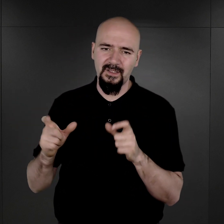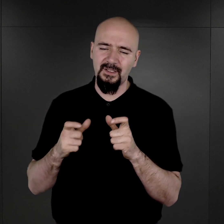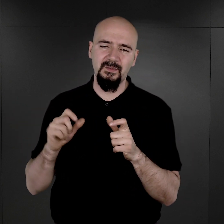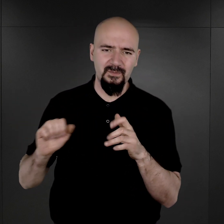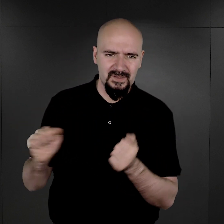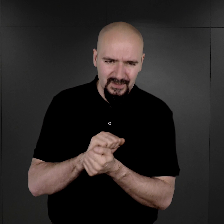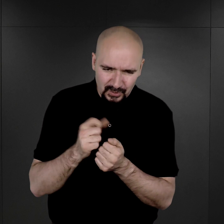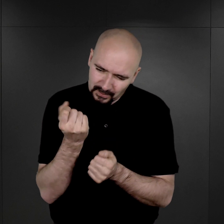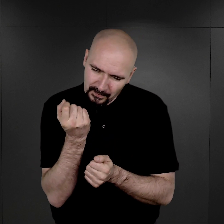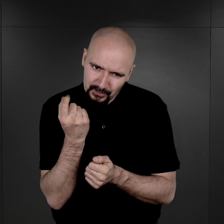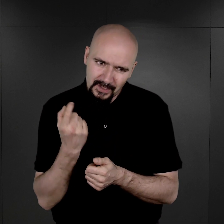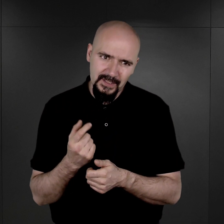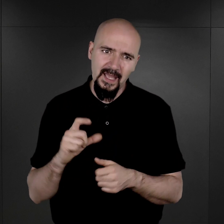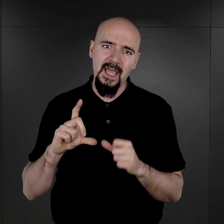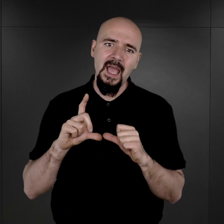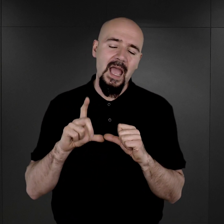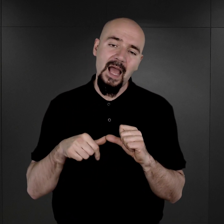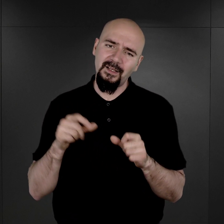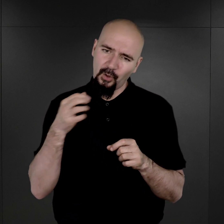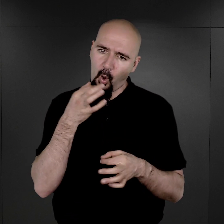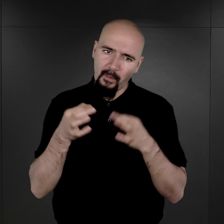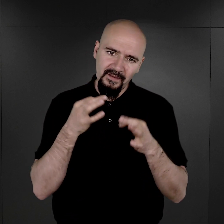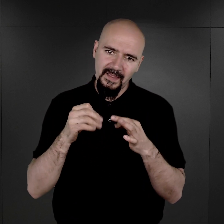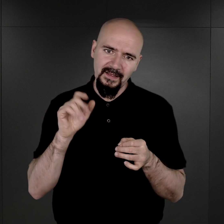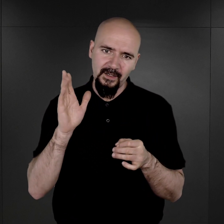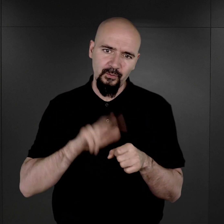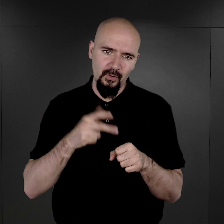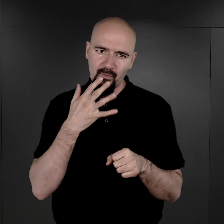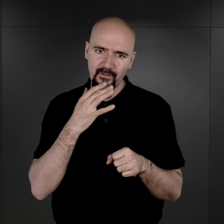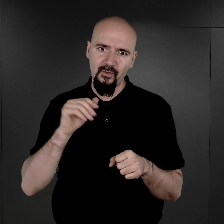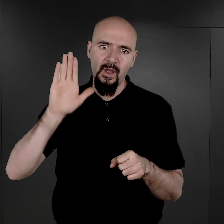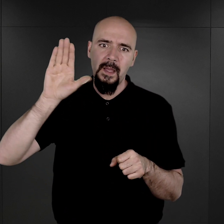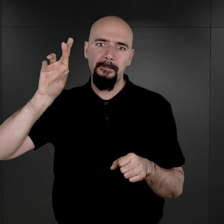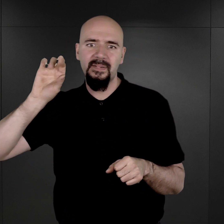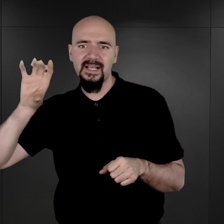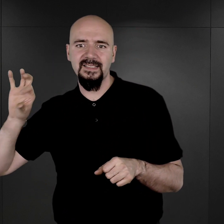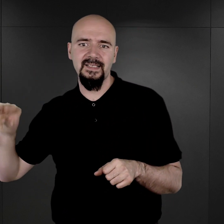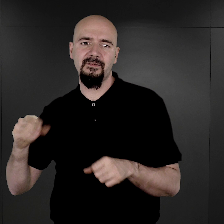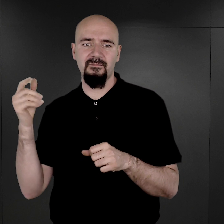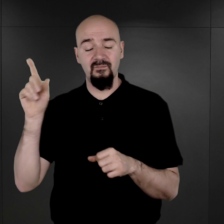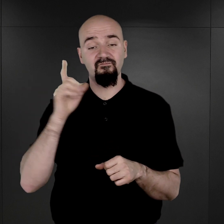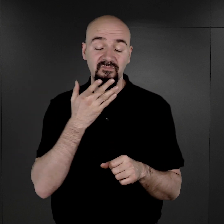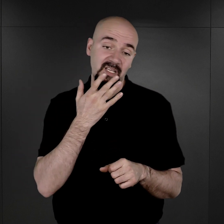Więc tutaj to opowiadanie, ta historia, którą przytoczył pan Wilhelm Brasse, wydaje się wielce prawdopodobna.